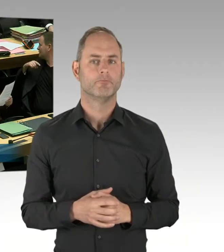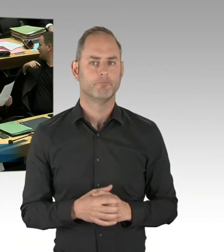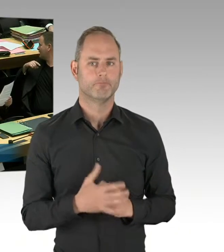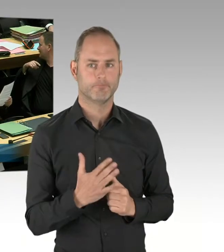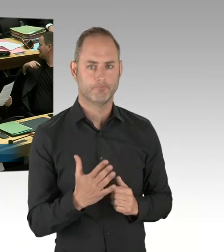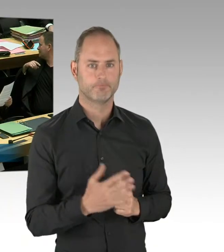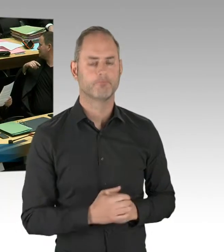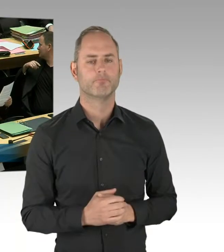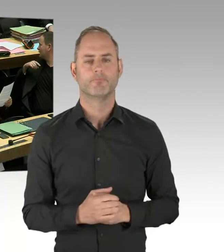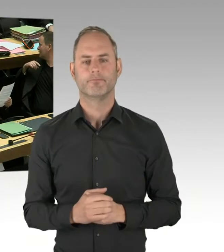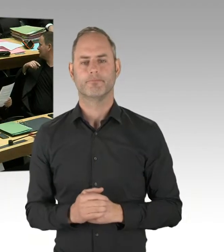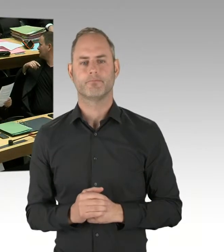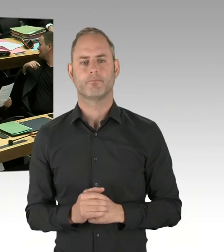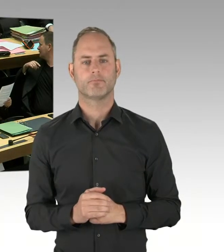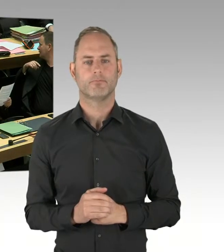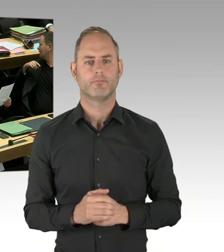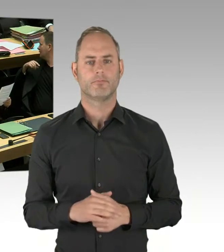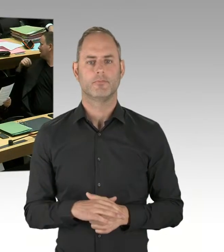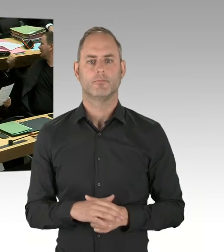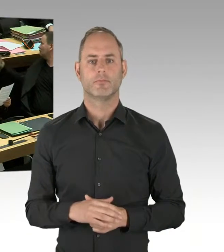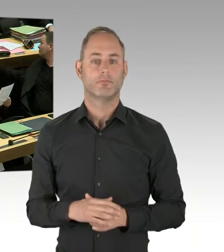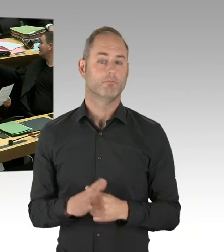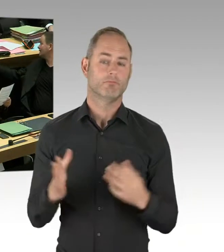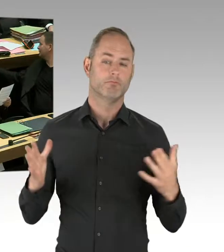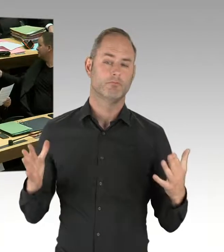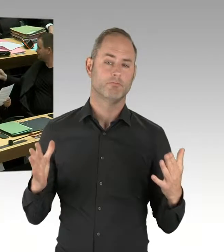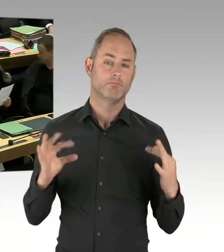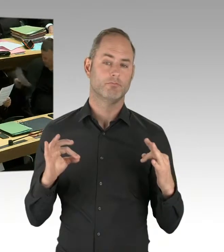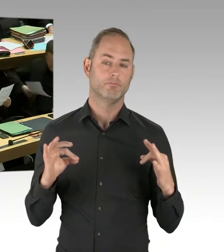Im Moment ist, ich sag mal, im Moment ist der Verlauf positiv.